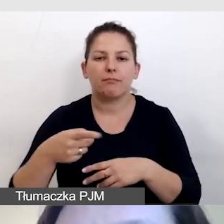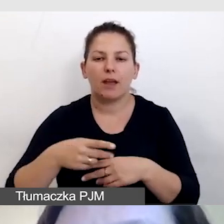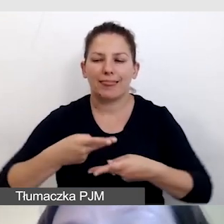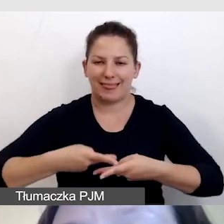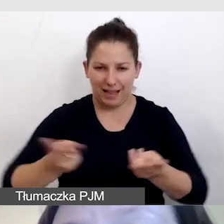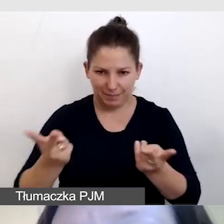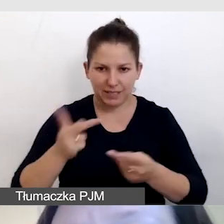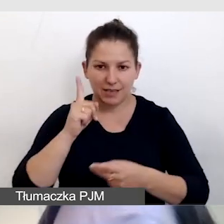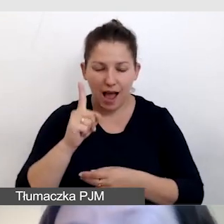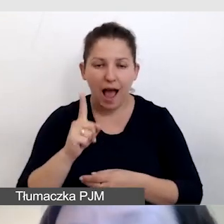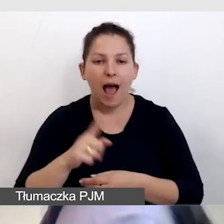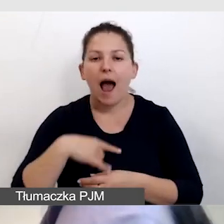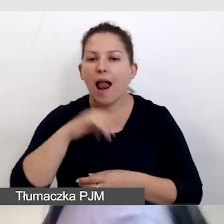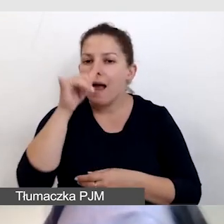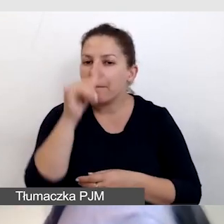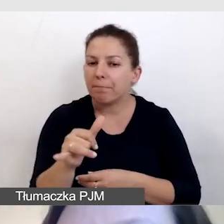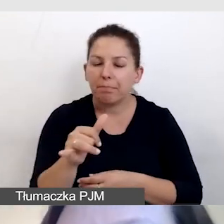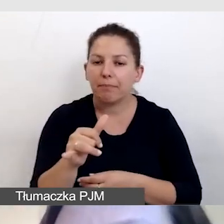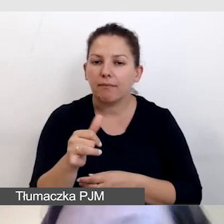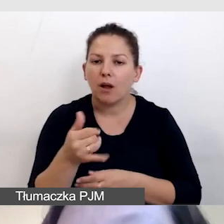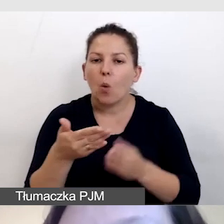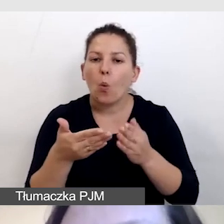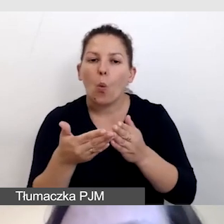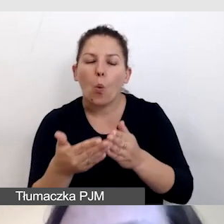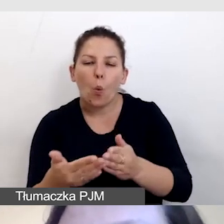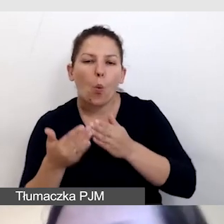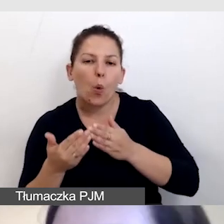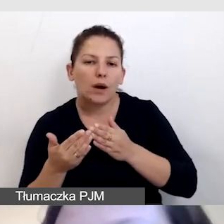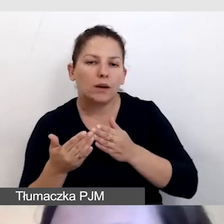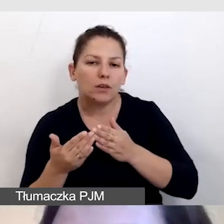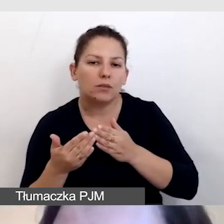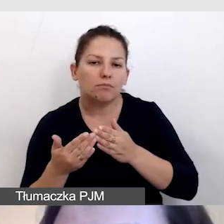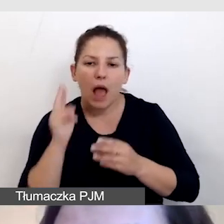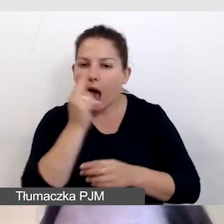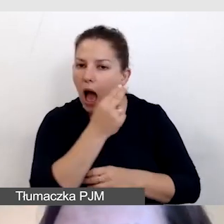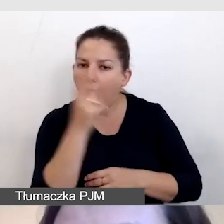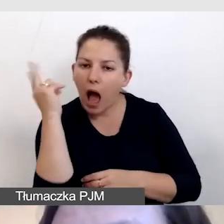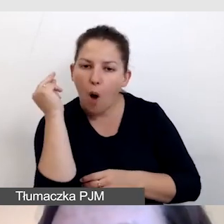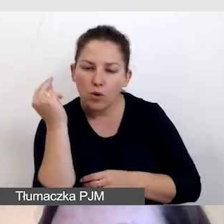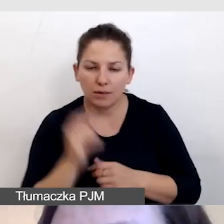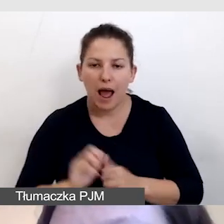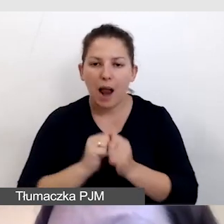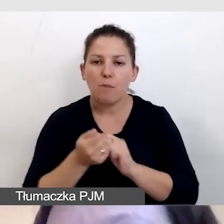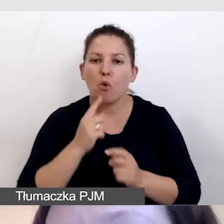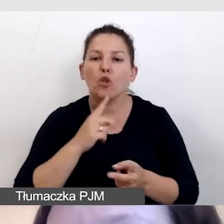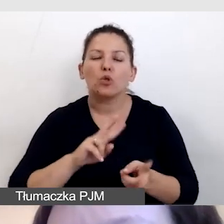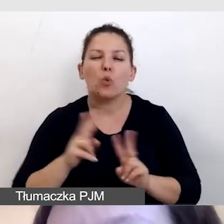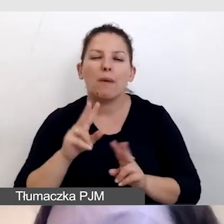ale nie jesteśmy w stanie ukryć audiodeskrypcji czy tłumaczenia symultanicznego.